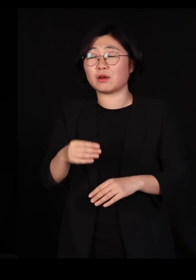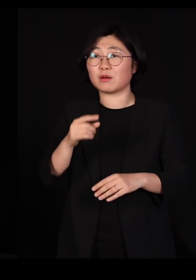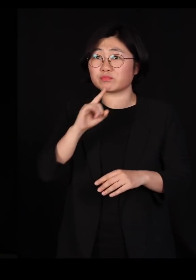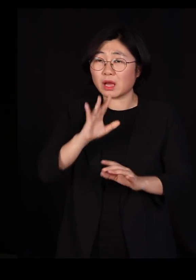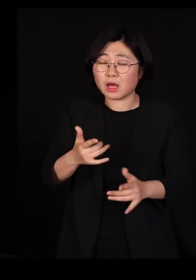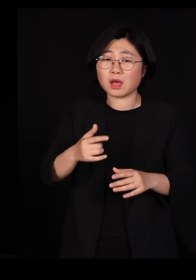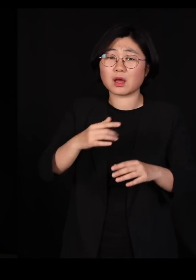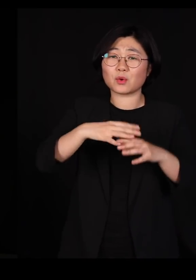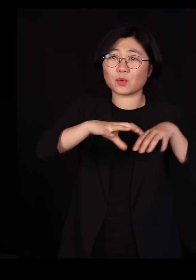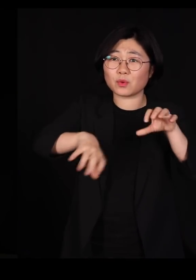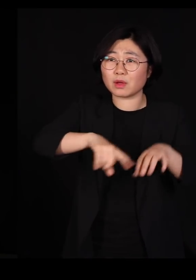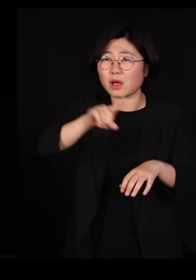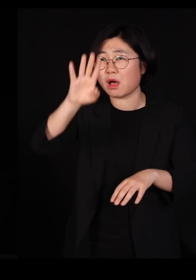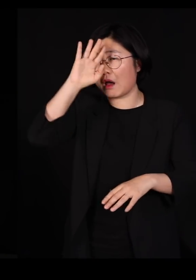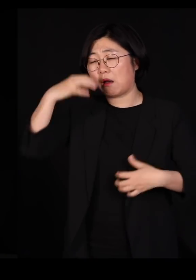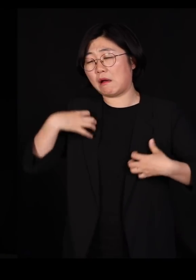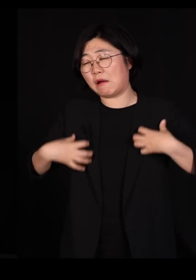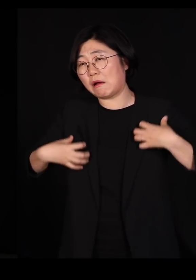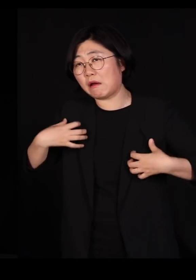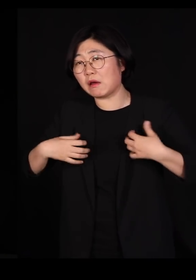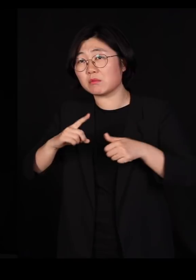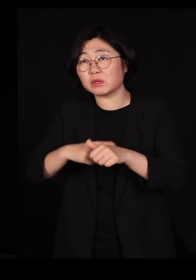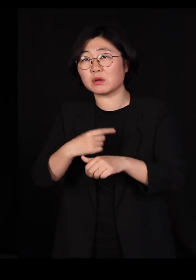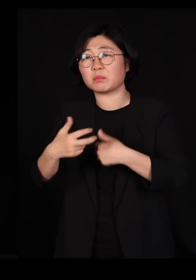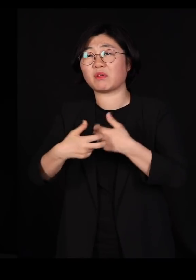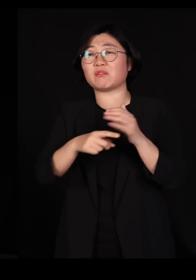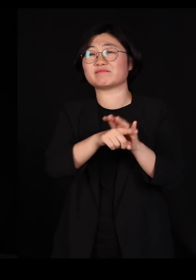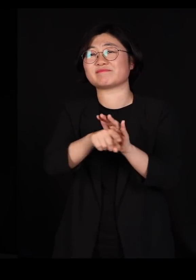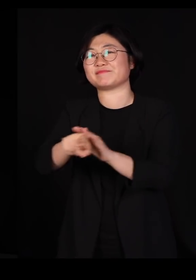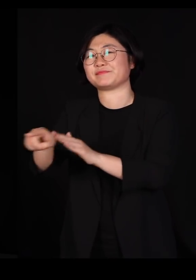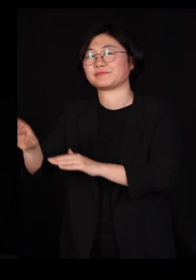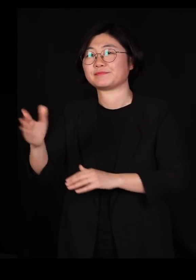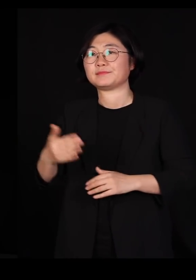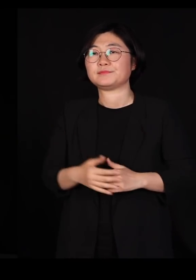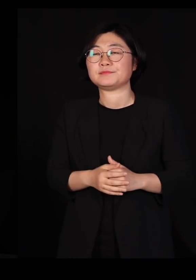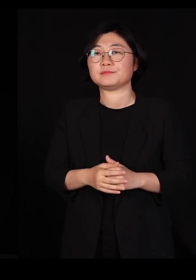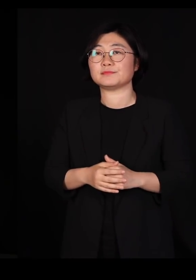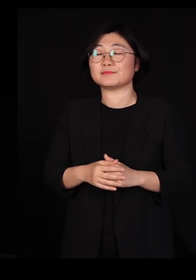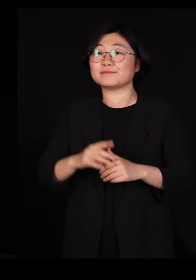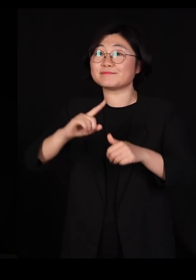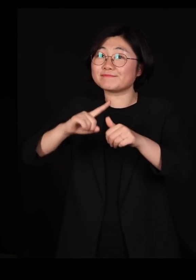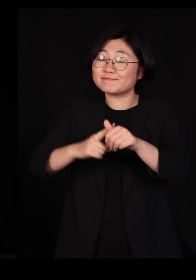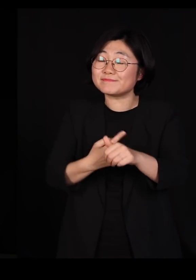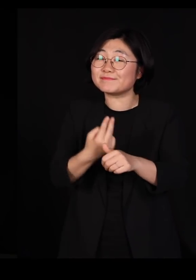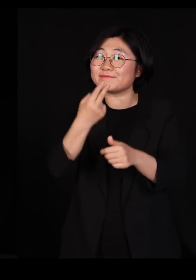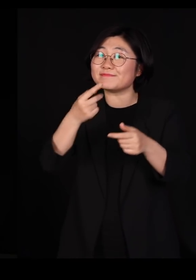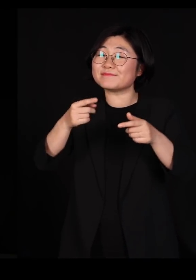병원에 가기 시작합니다 자연 생태계라는 것은 네트워크로 되어있기 때문에요